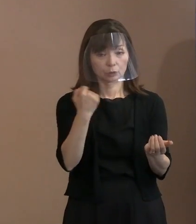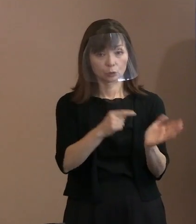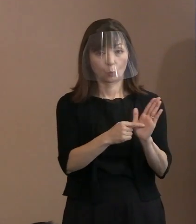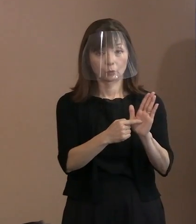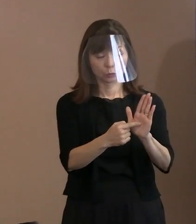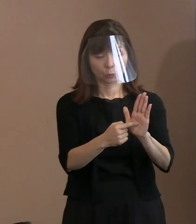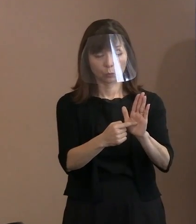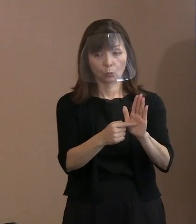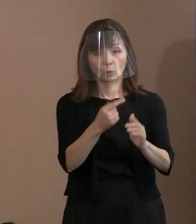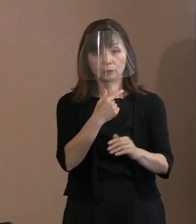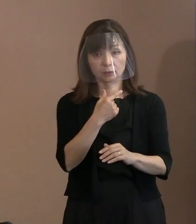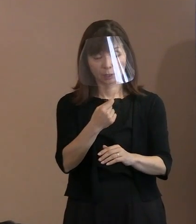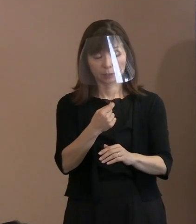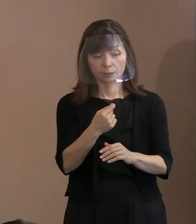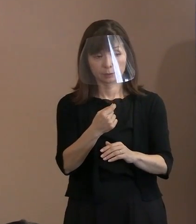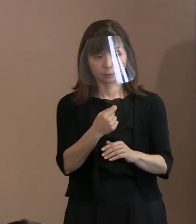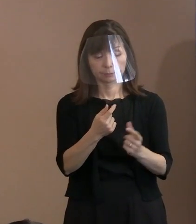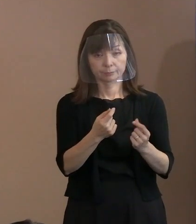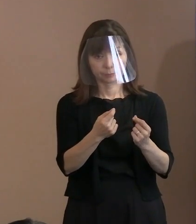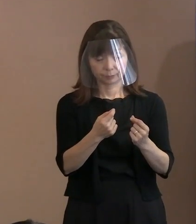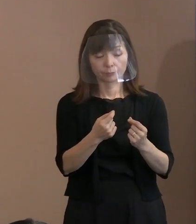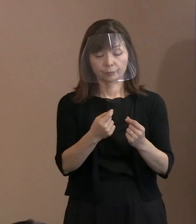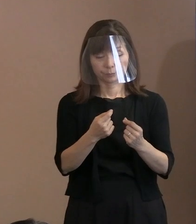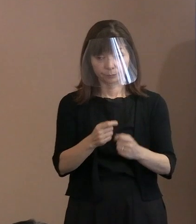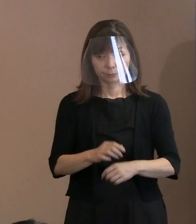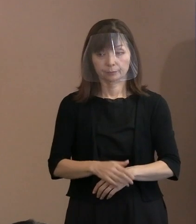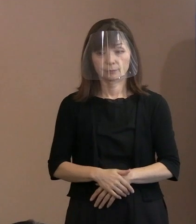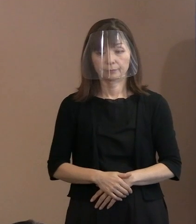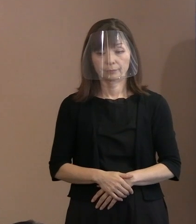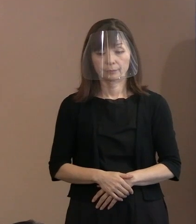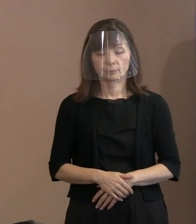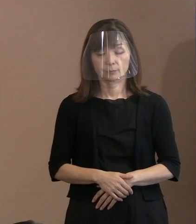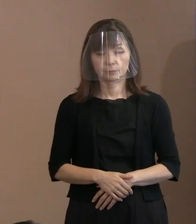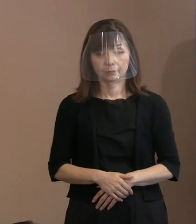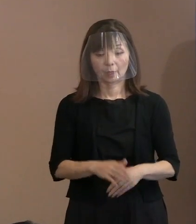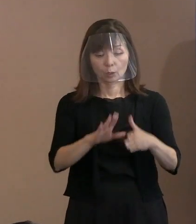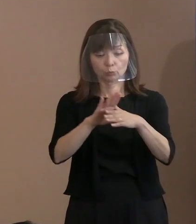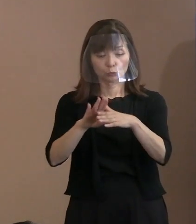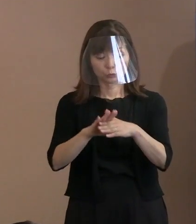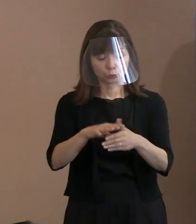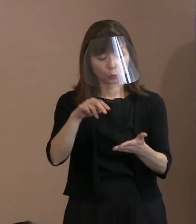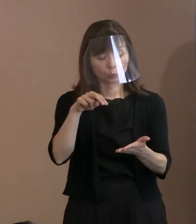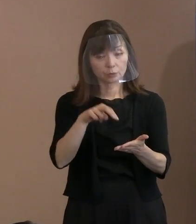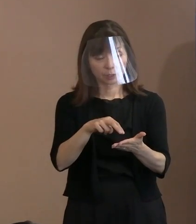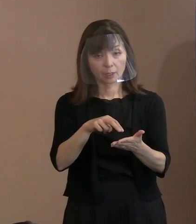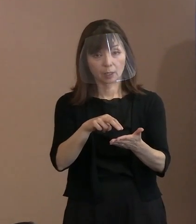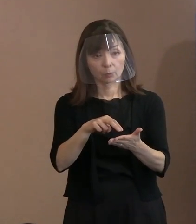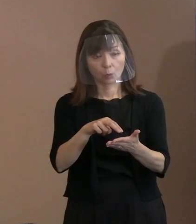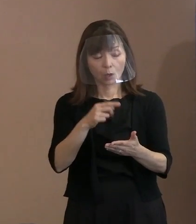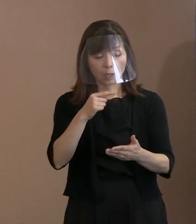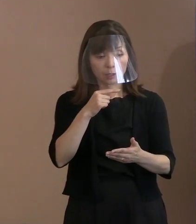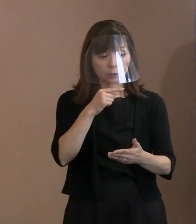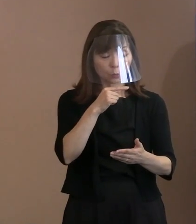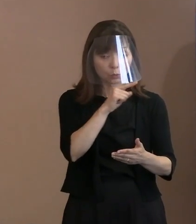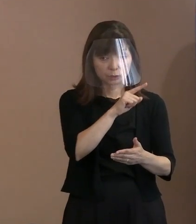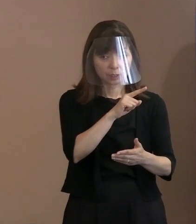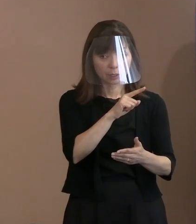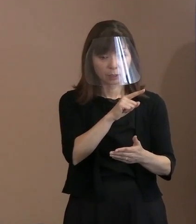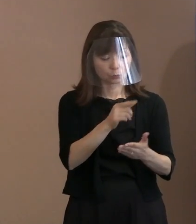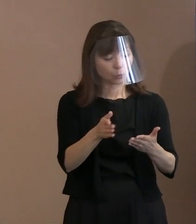そういう文脈にしたくて作っていると｡ (記者)この文章の中でも､ あえてロシアとは名指ししていないのかな というような部分もあるので